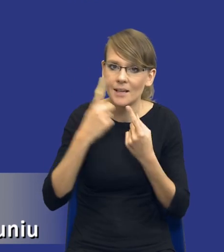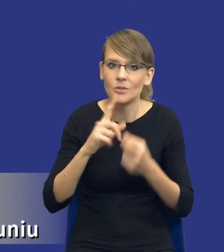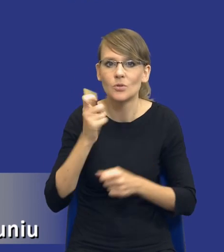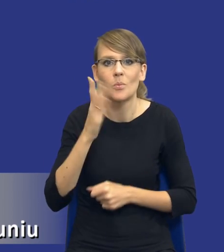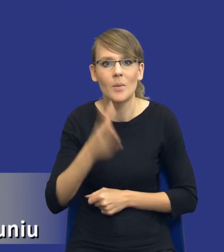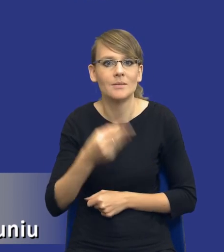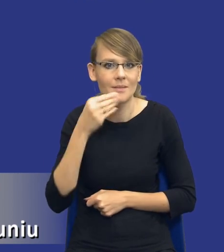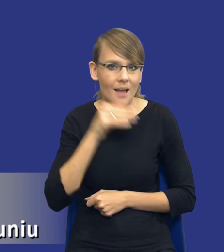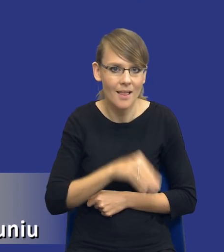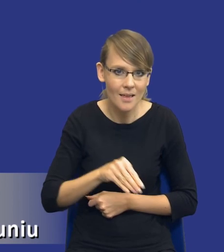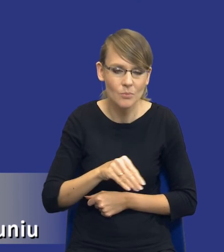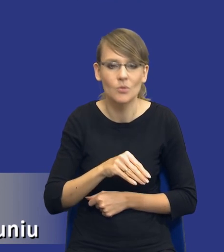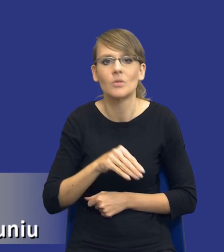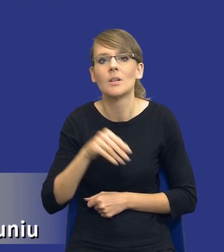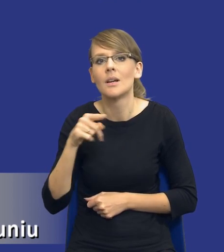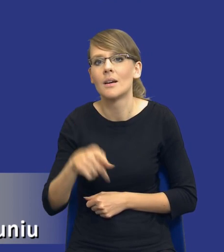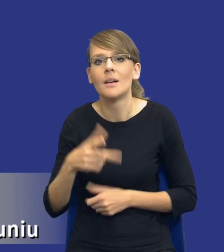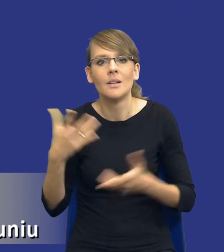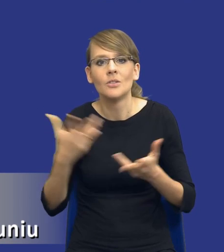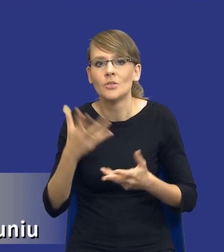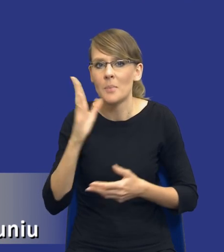rozwiązaniem, gdzie osiągniemy najlepszy efekt.